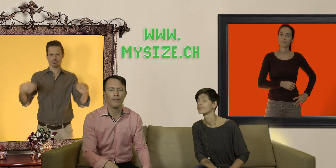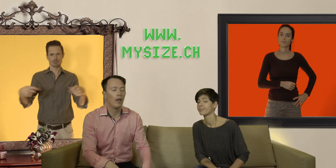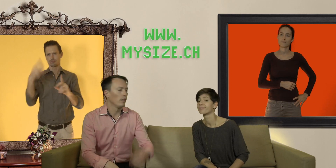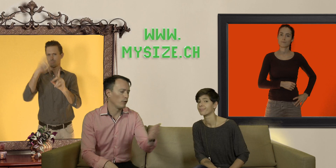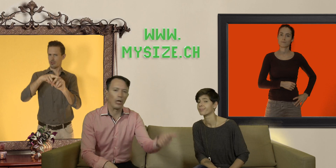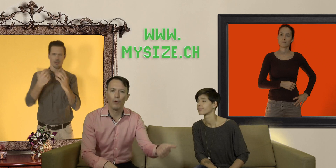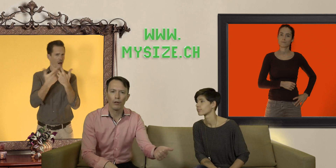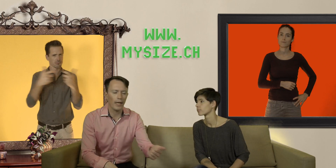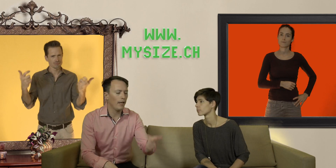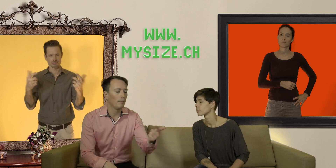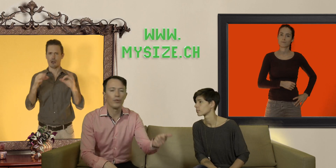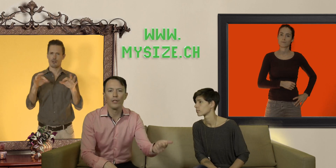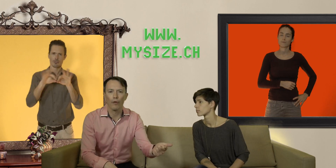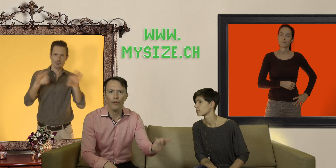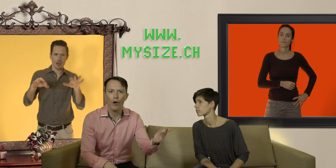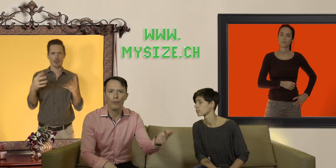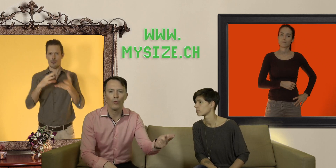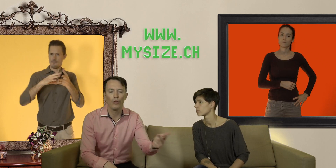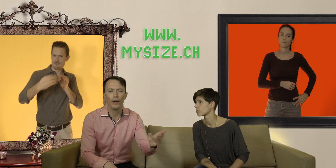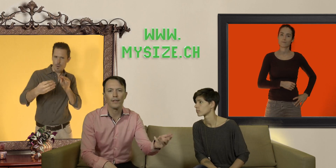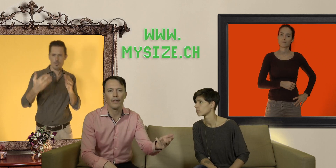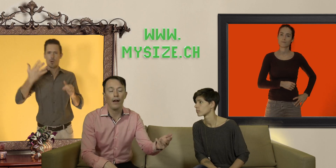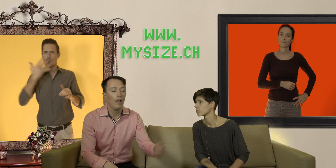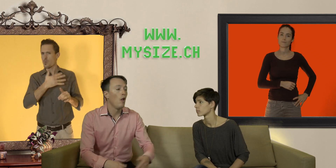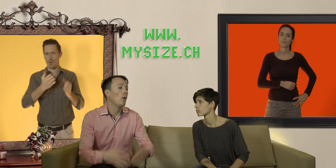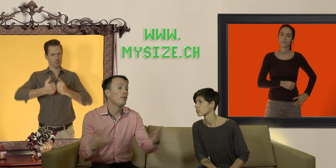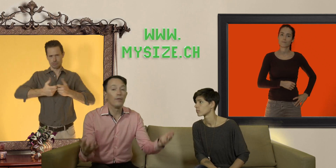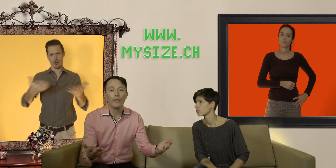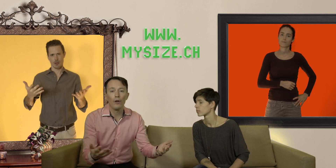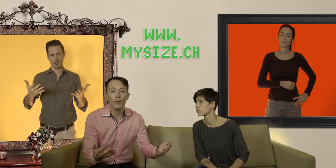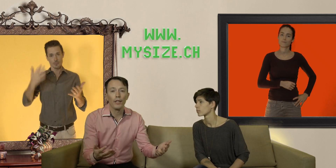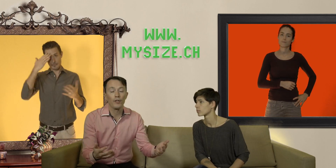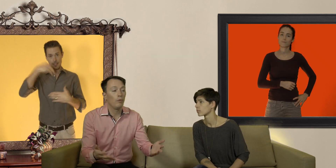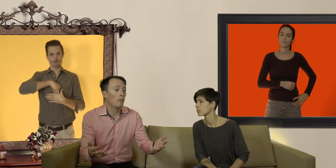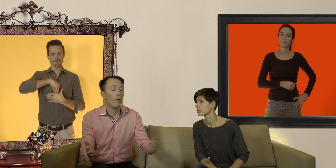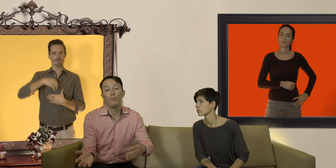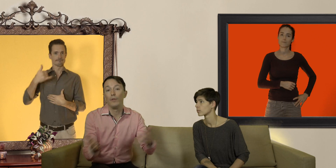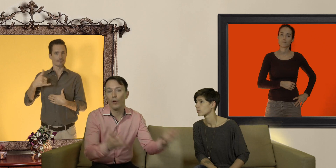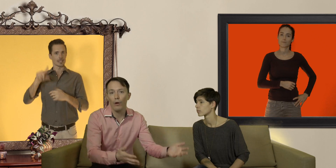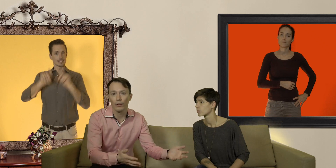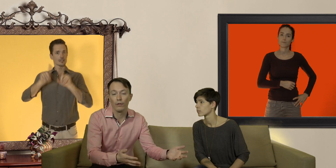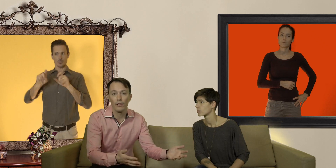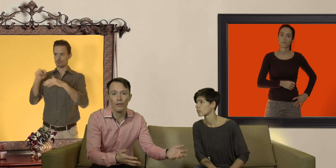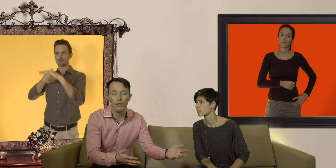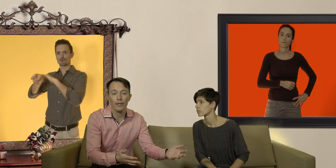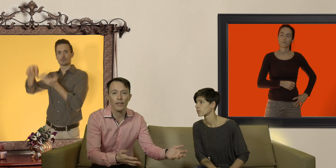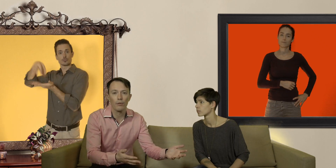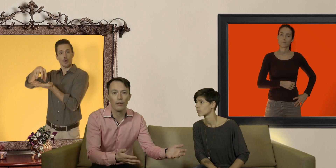naturellement leur taille mais aussi leurs formes leurs couleurs, etc. et puis si vous avez encore des questions et bien vous pouvez vous rendre dans le centre de santé sexuelle de votre région